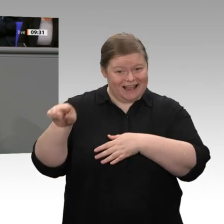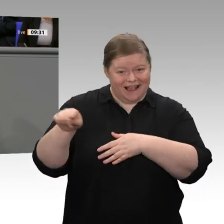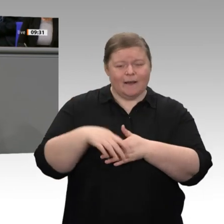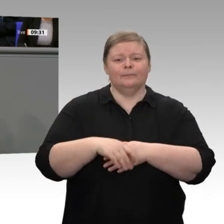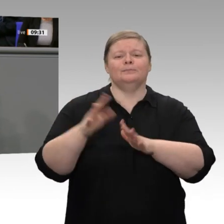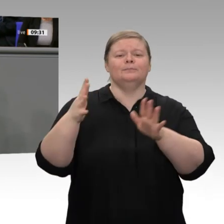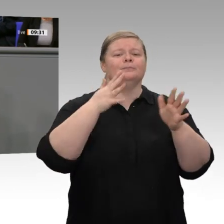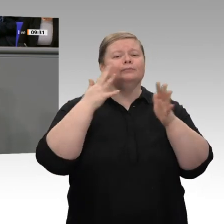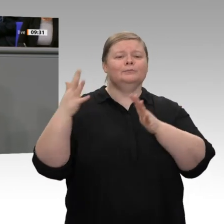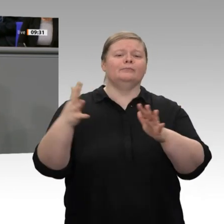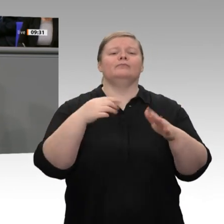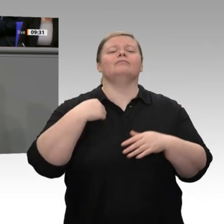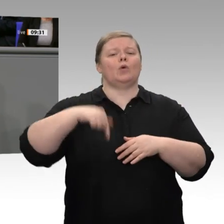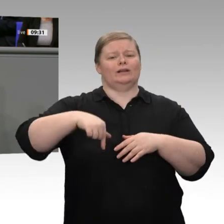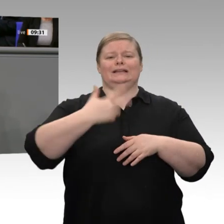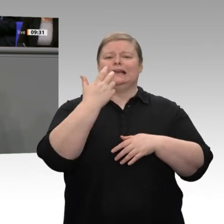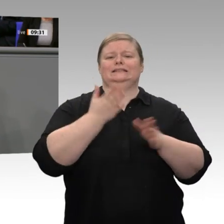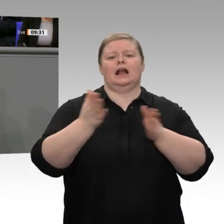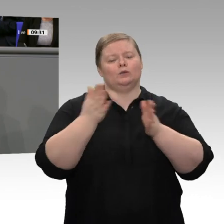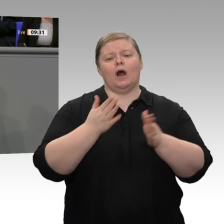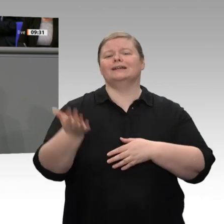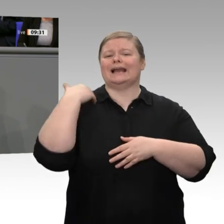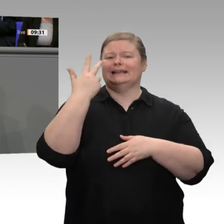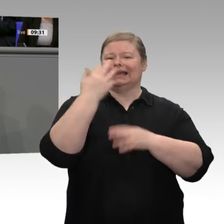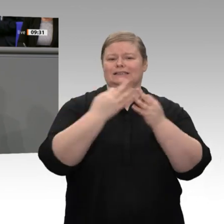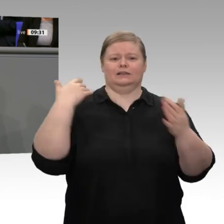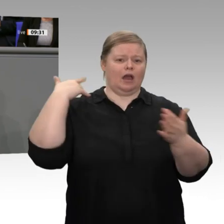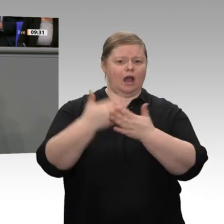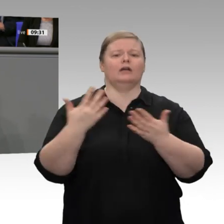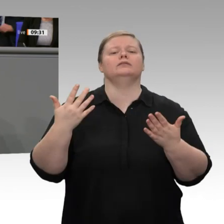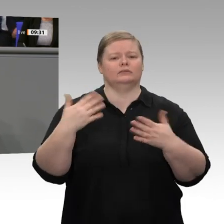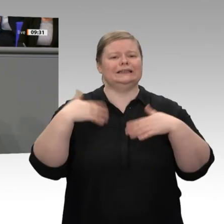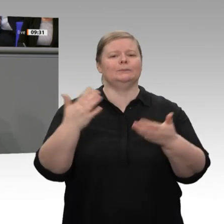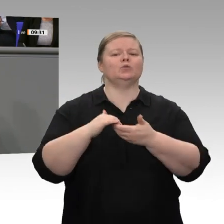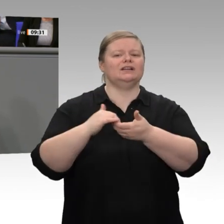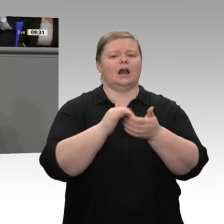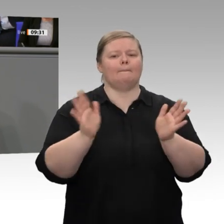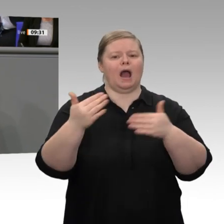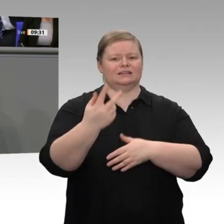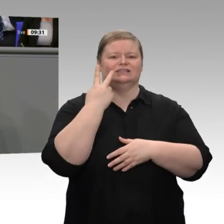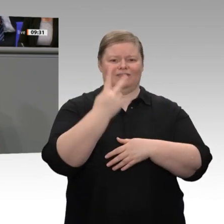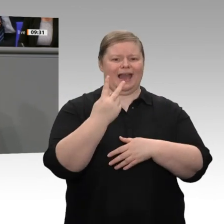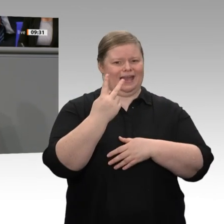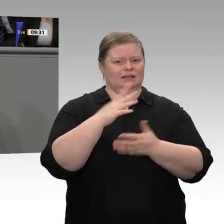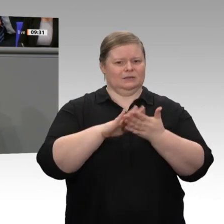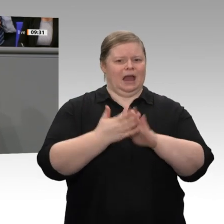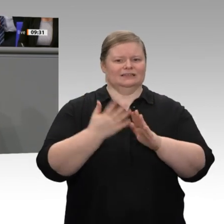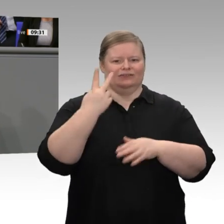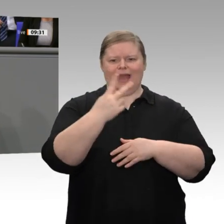Deutschland Danke zu sagen, die 30 Jahre lang diesen Solidarpakt finanziert haben. Außerdem